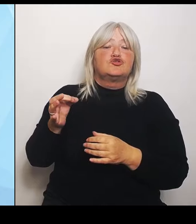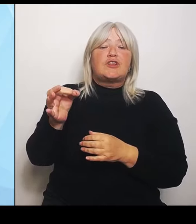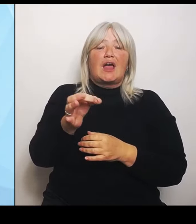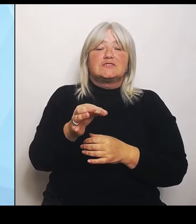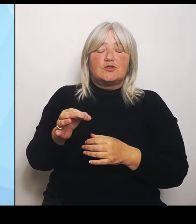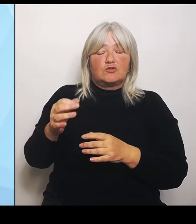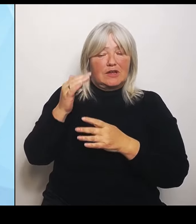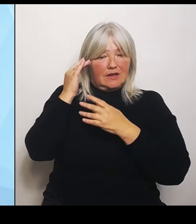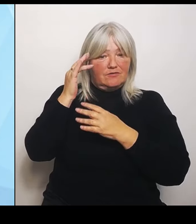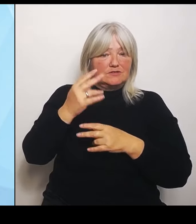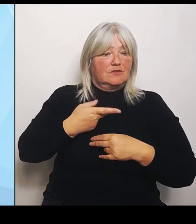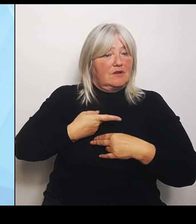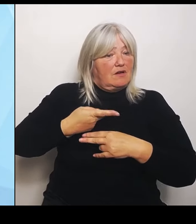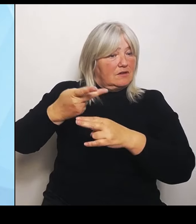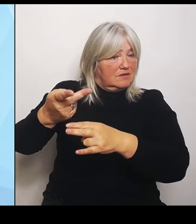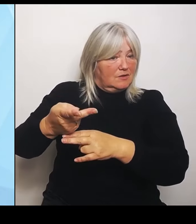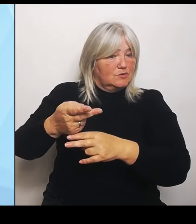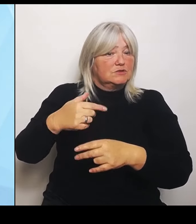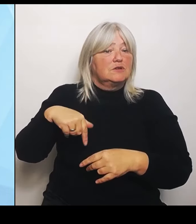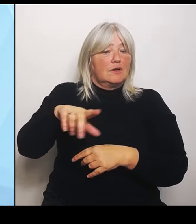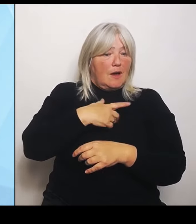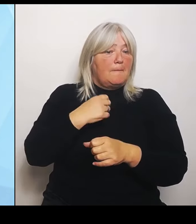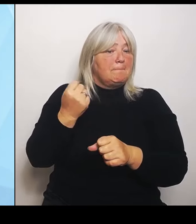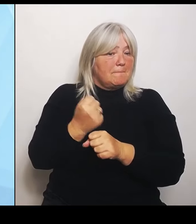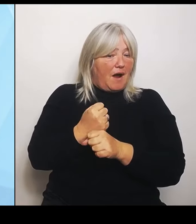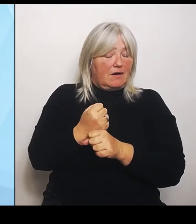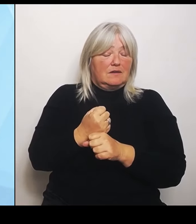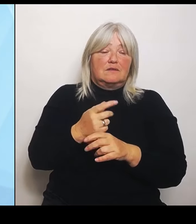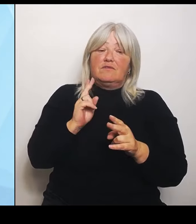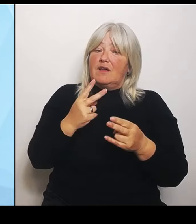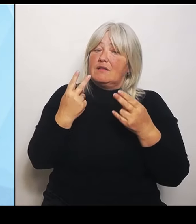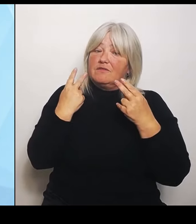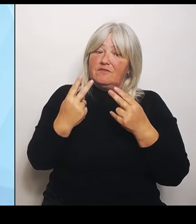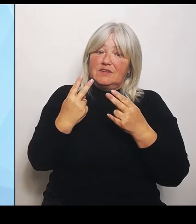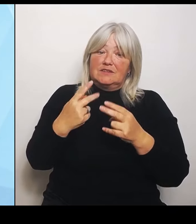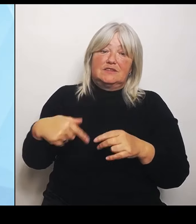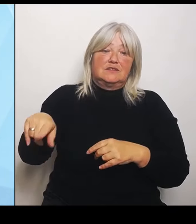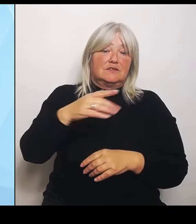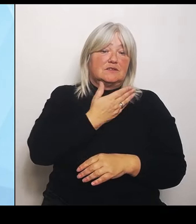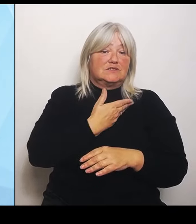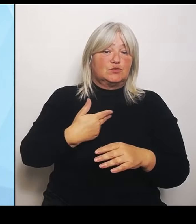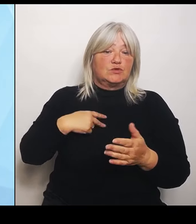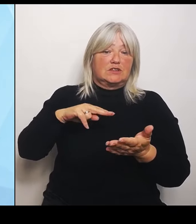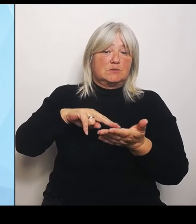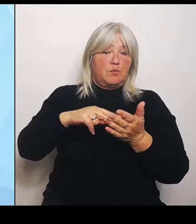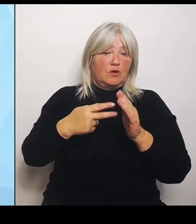Priorität unserer Gesundheitspolitik das Wohl und vor allem die verlässliche Versorgung der Patientinnen und Patienten